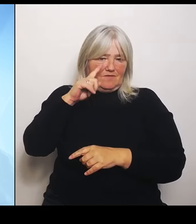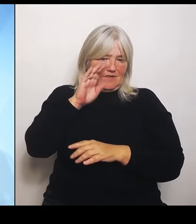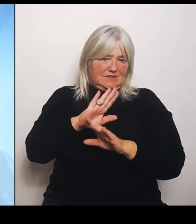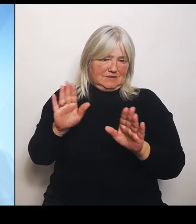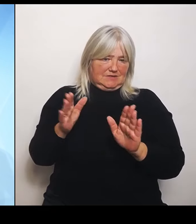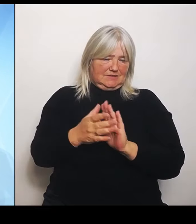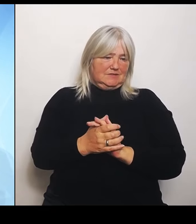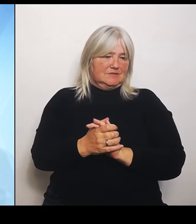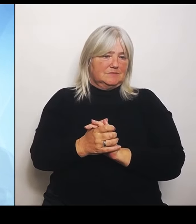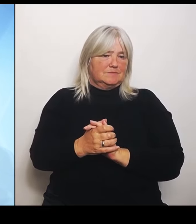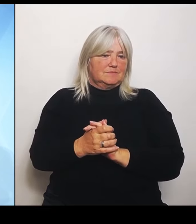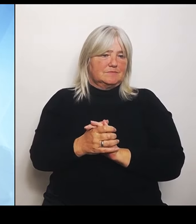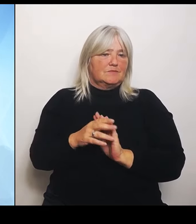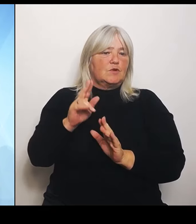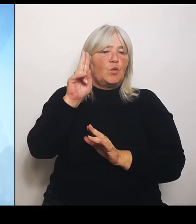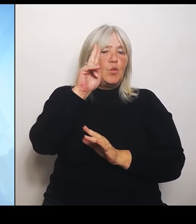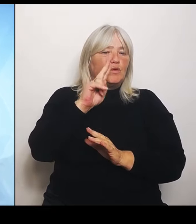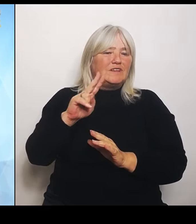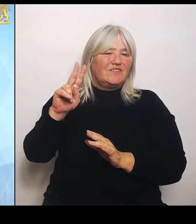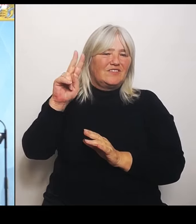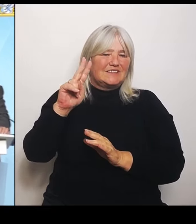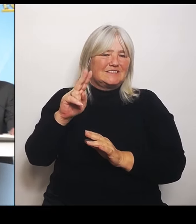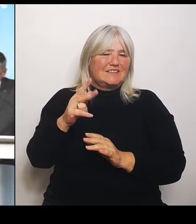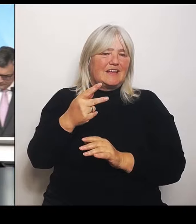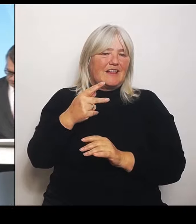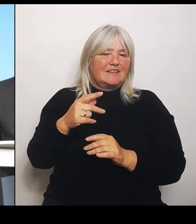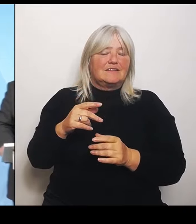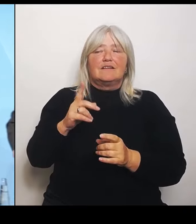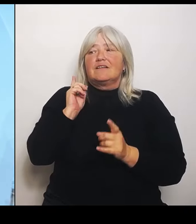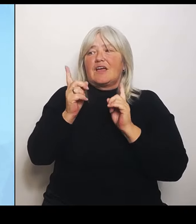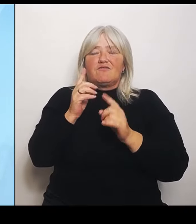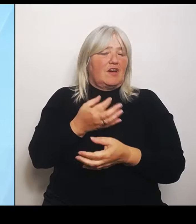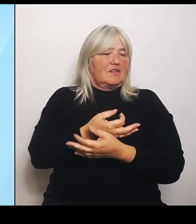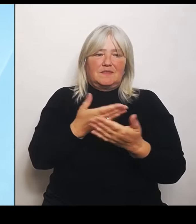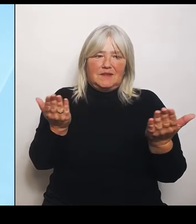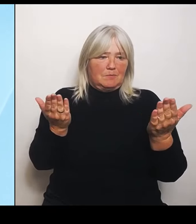Ganz im Gegenteil. Wir sind ja froh, dass wir dort wirklich hochspezialisierte, ausgezeichnete